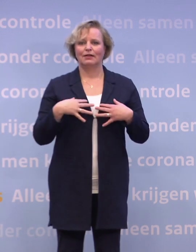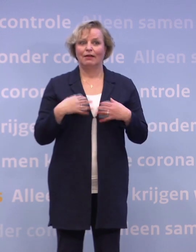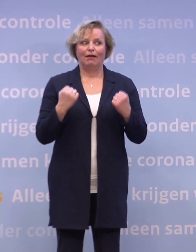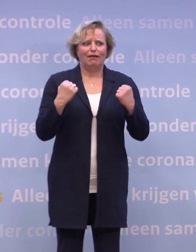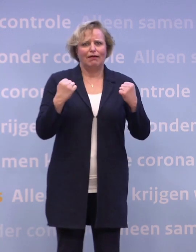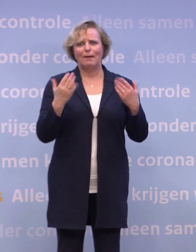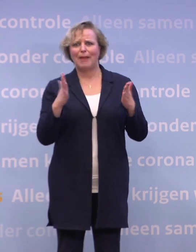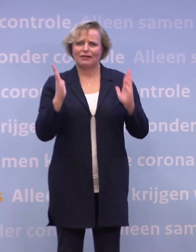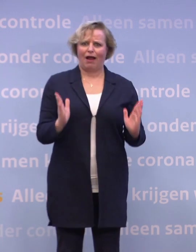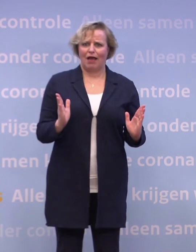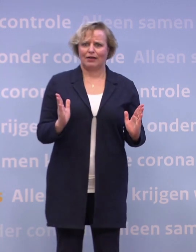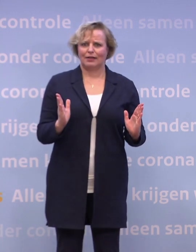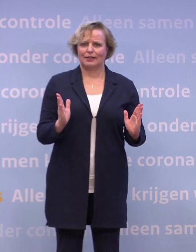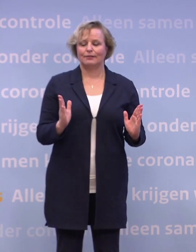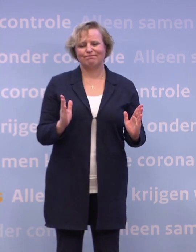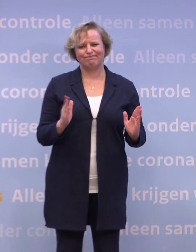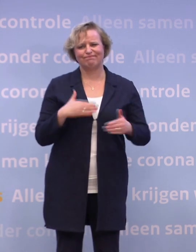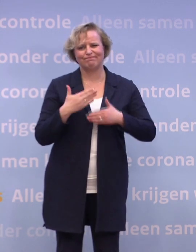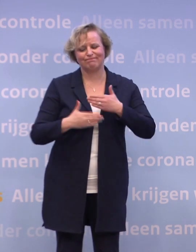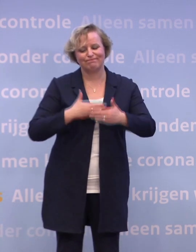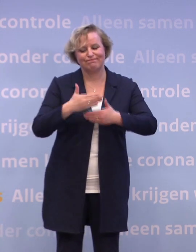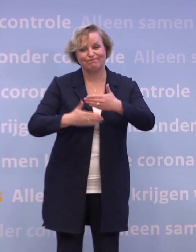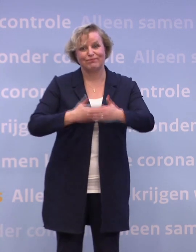Want we zijn nog wel even onderweg voordat we allemaal zijn ingeënt...